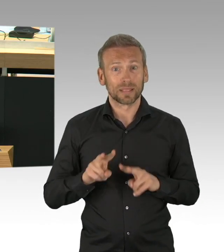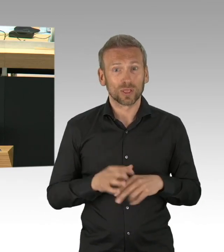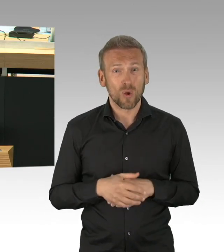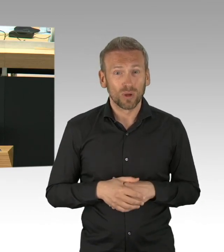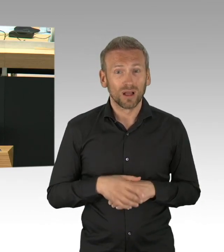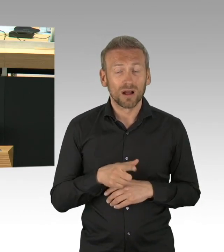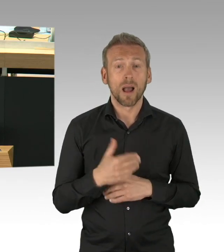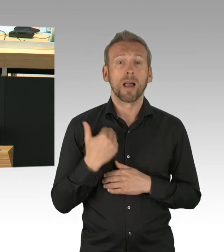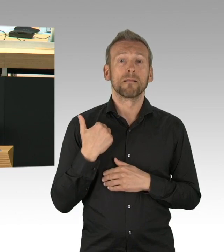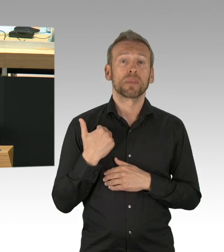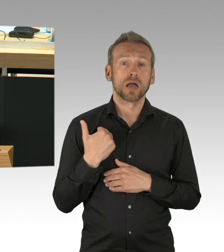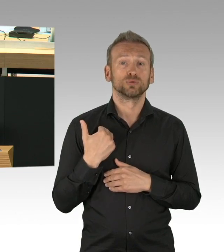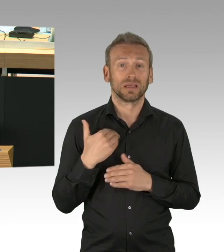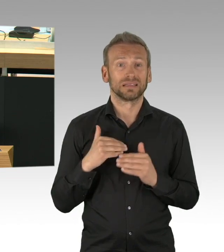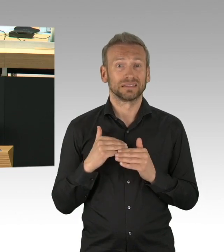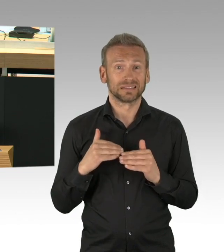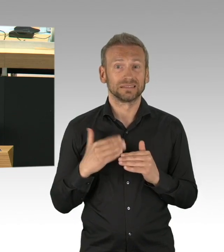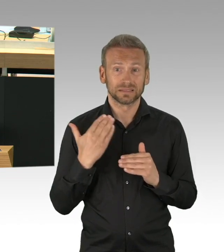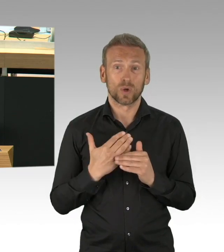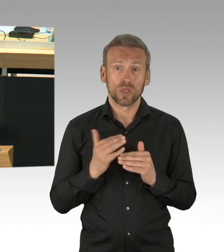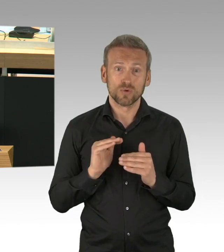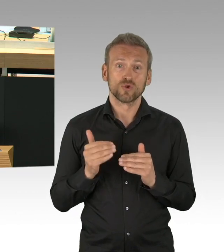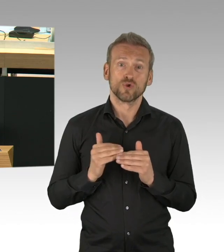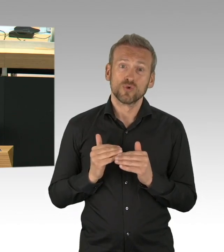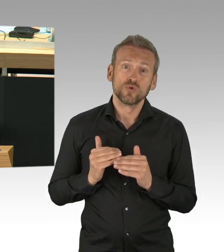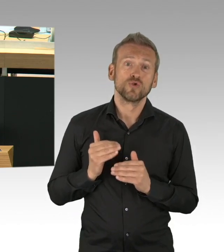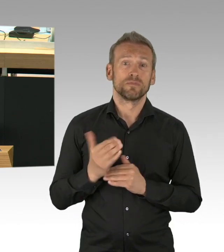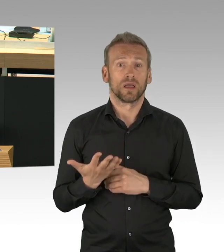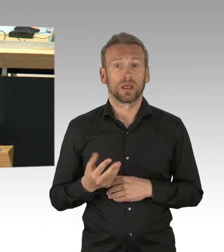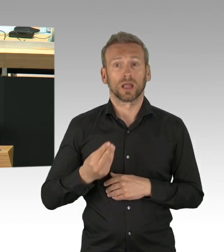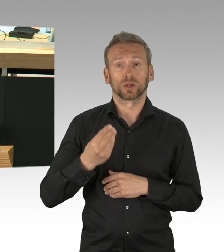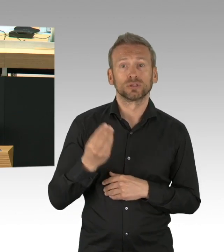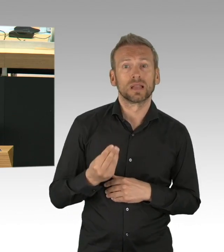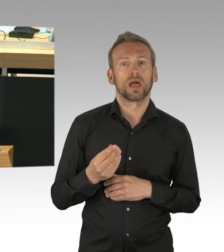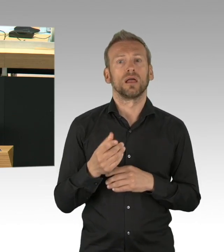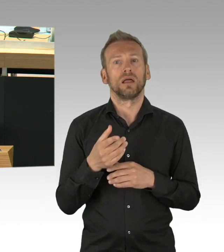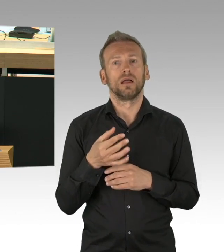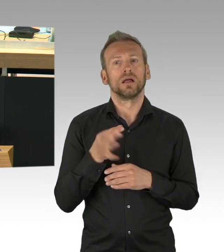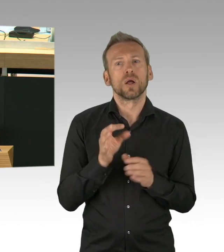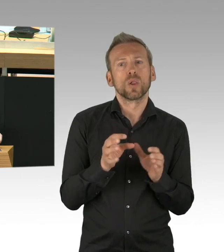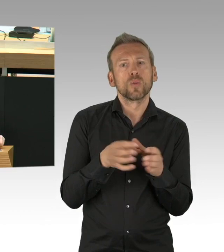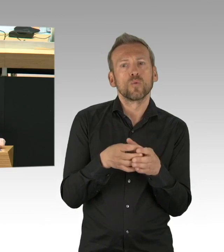Die Menschen wollen von Ihnen Antworten, sie wollen wissen, ab wann sie mit ihren Restaurants wieder Geld verdienen können,